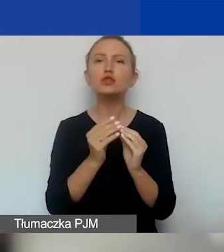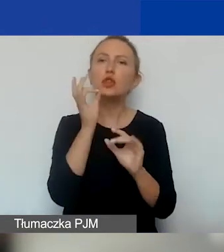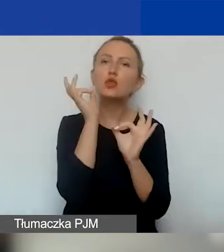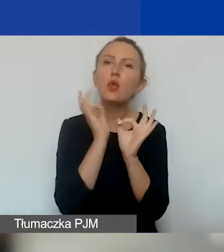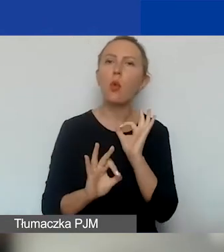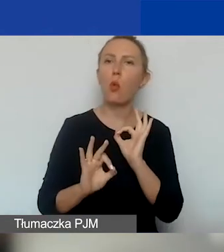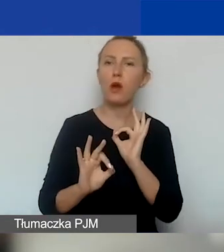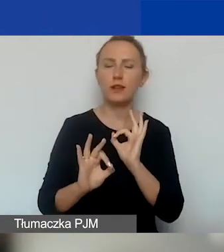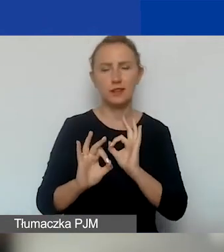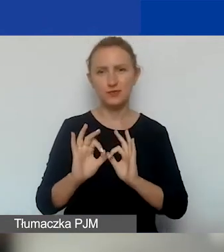i w treści, i w przepisach.